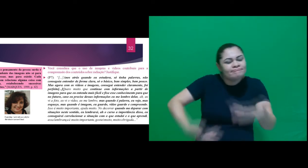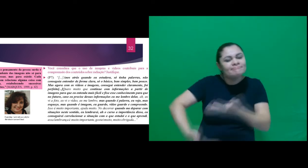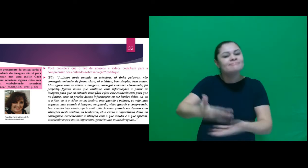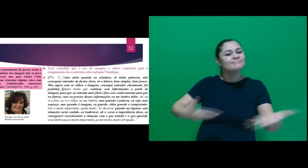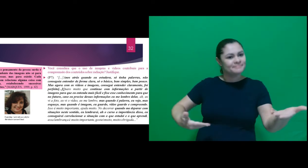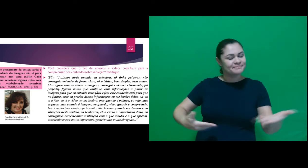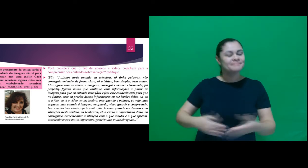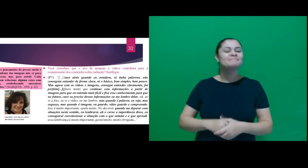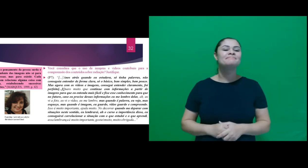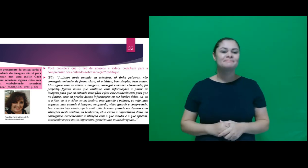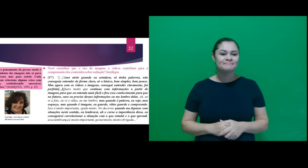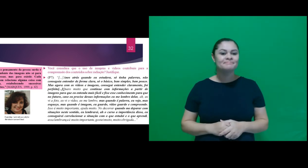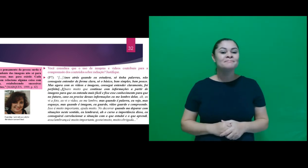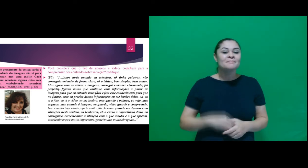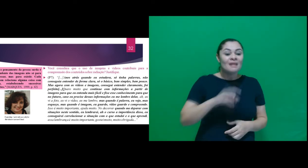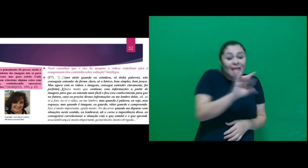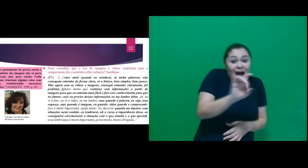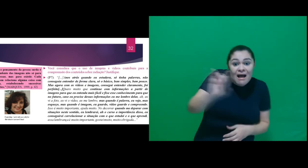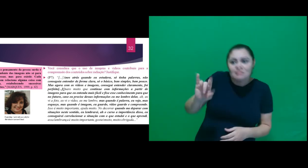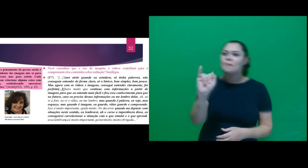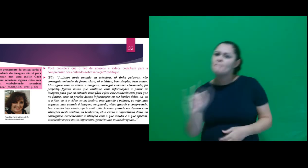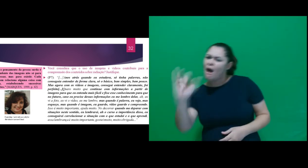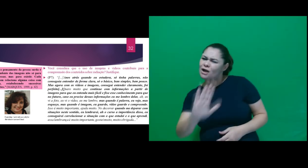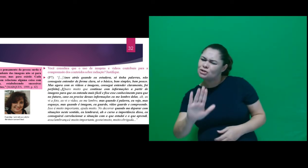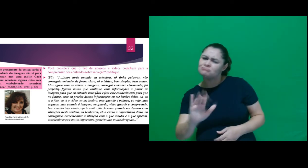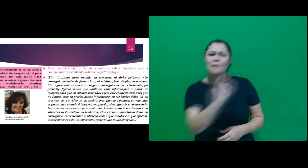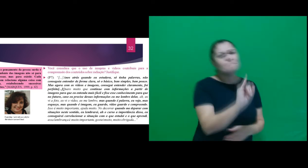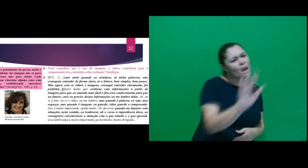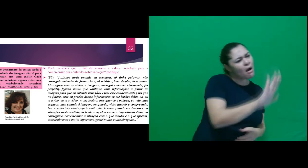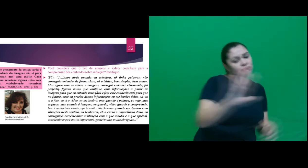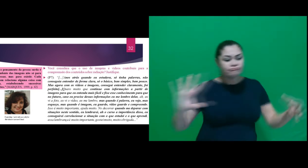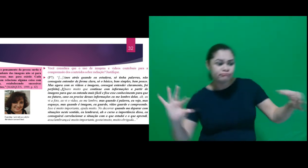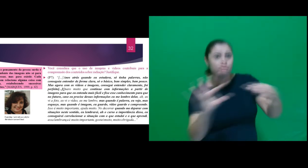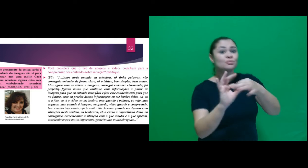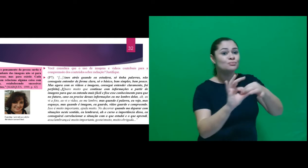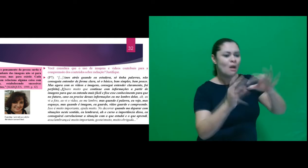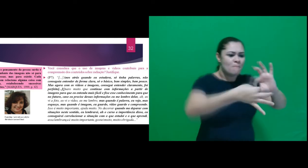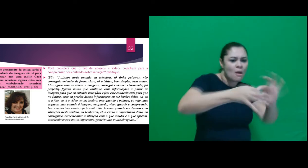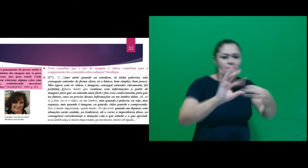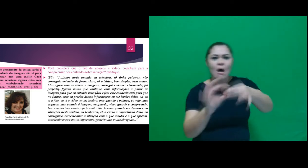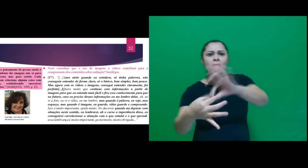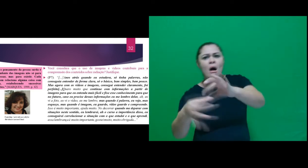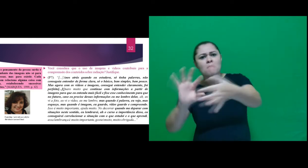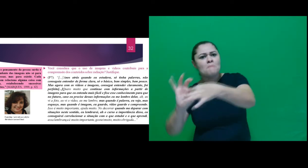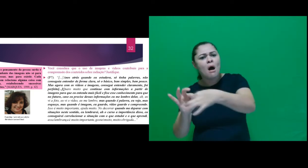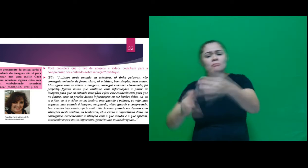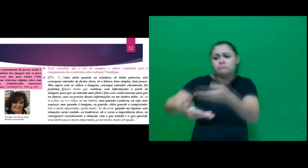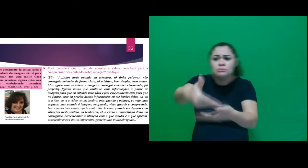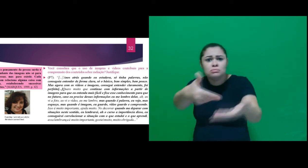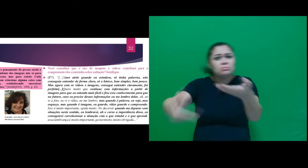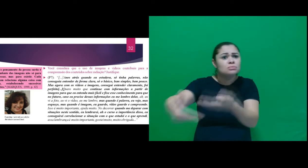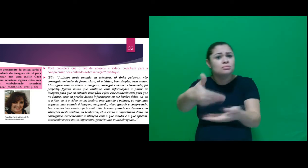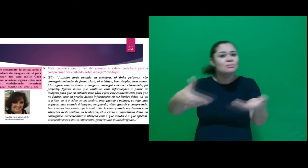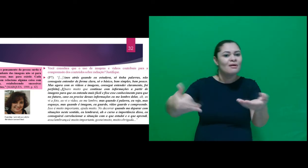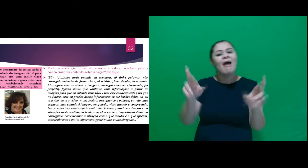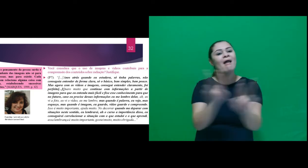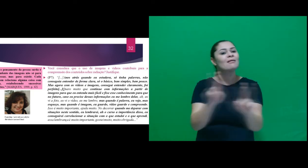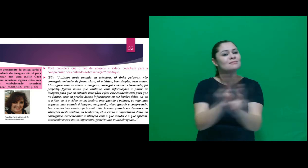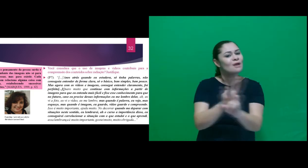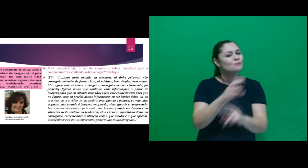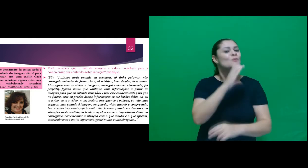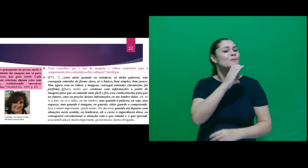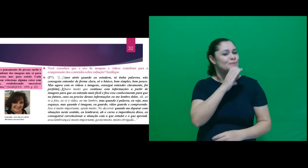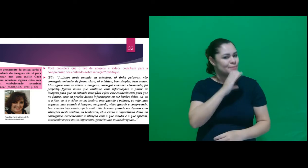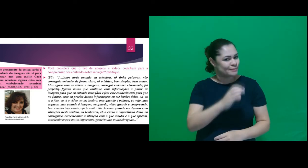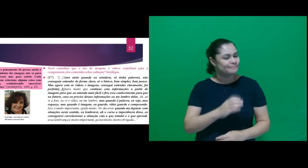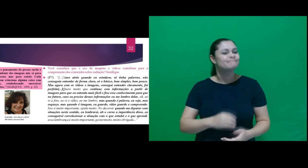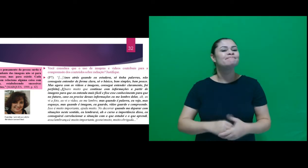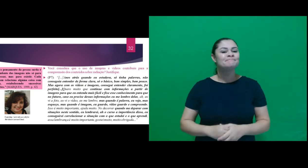existir. Cada imagem relaciona alguma coisa com outra, estabelecendo sucessivas relações. Assim,